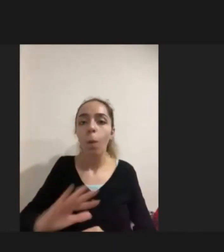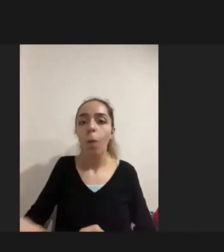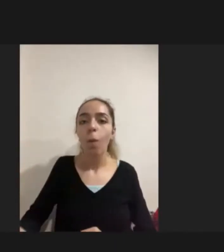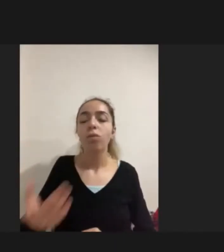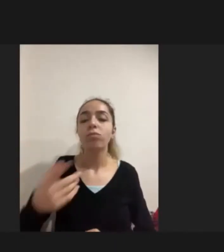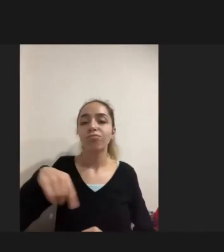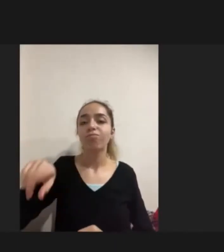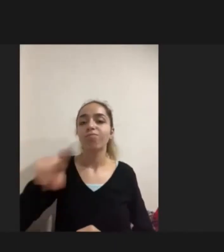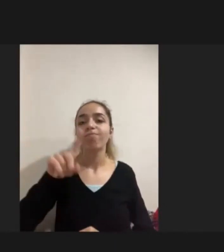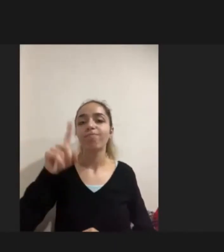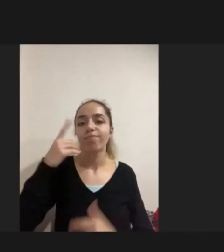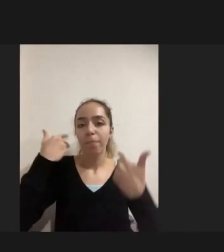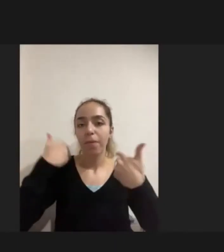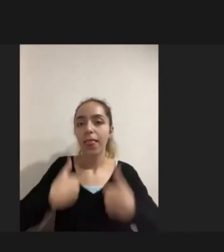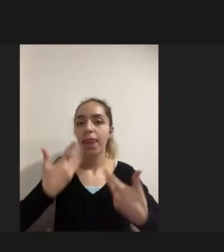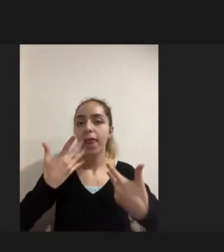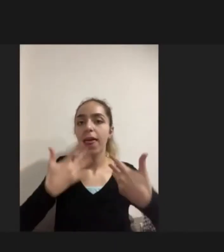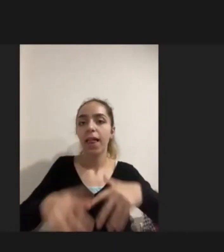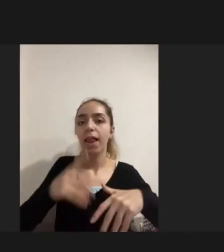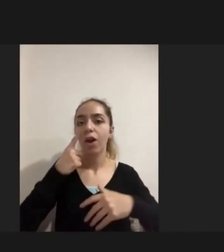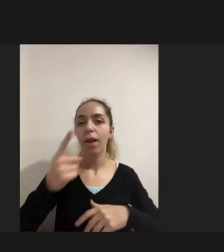Bedensel engelli bir görüşmecim -kadın görüşmecim- için onu